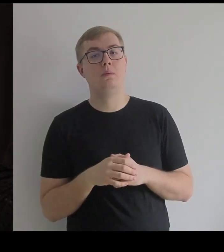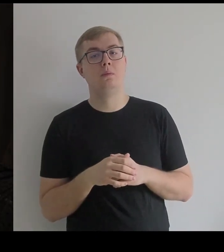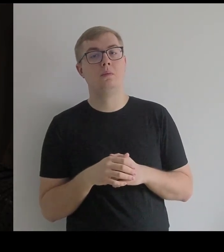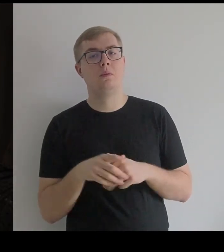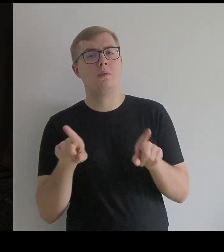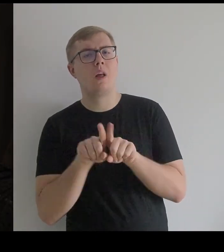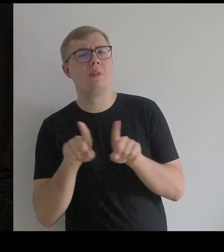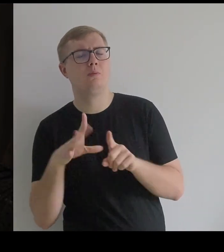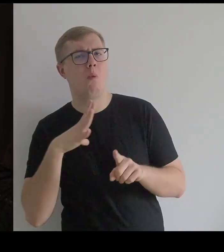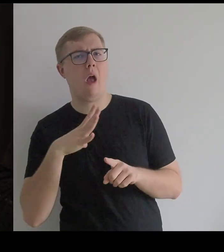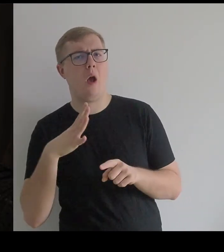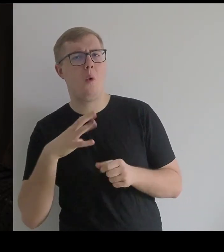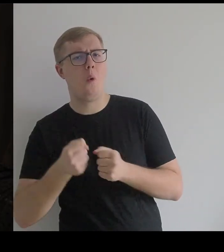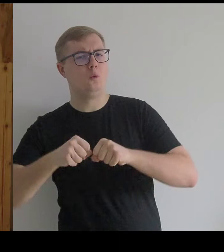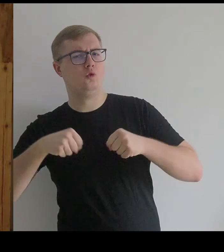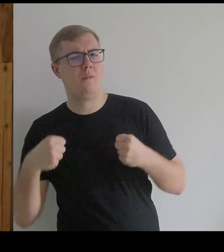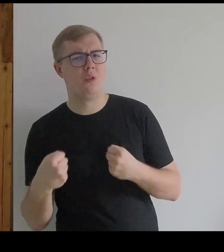Była też w pewnym sensie usztywniona w swoim kostiumie.